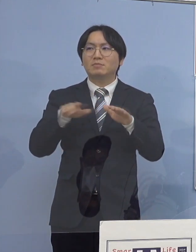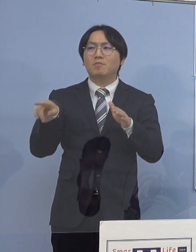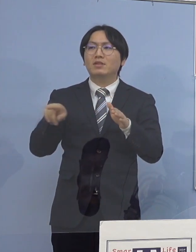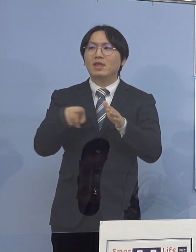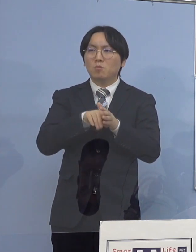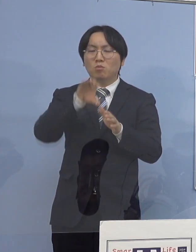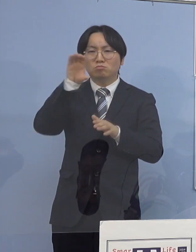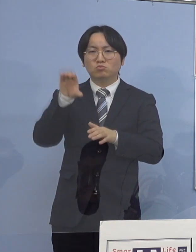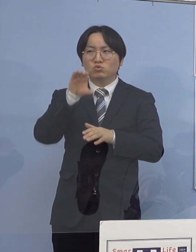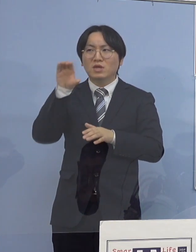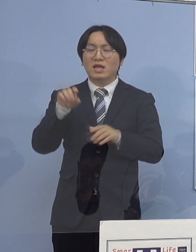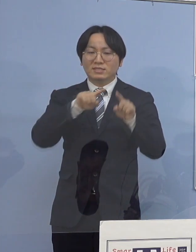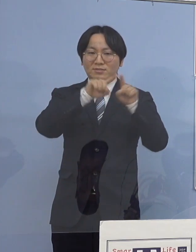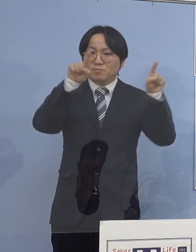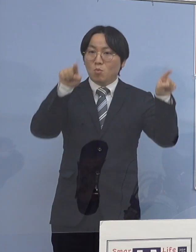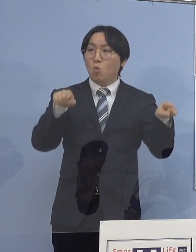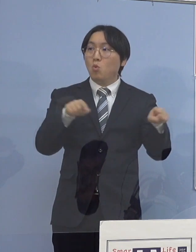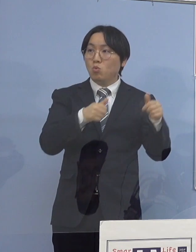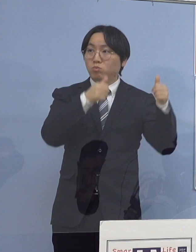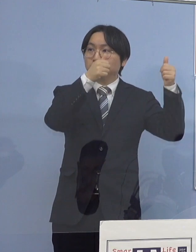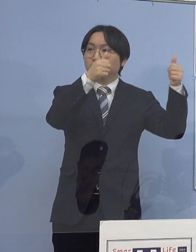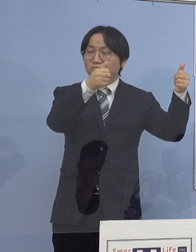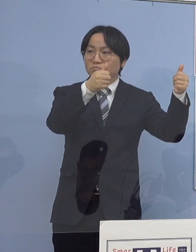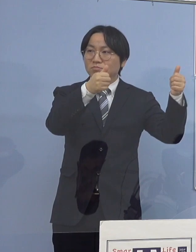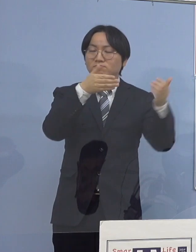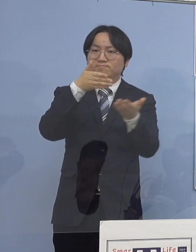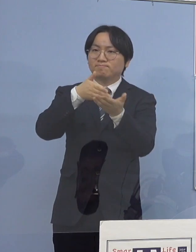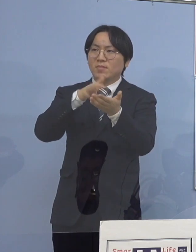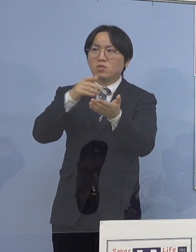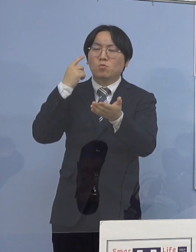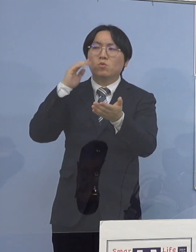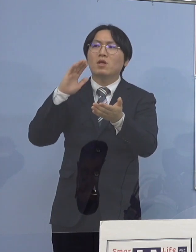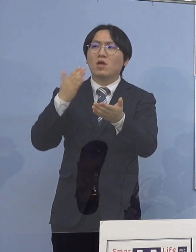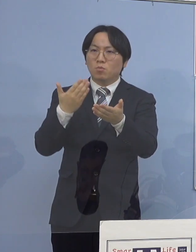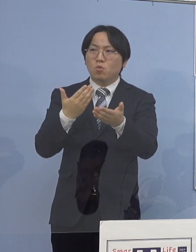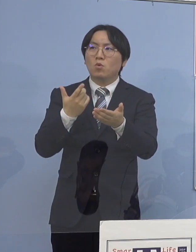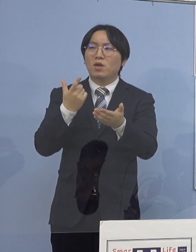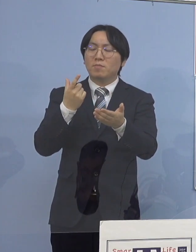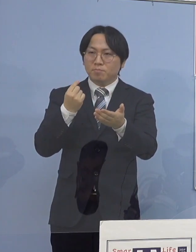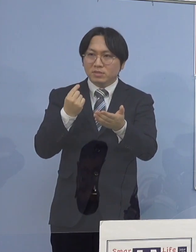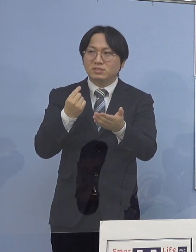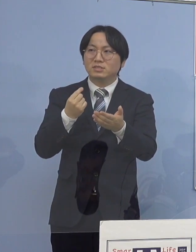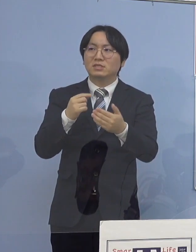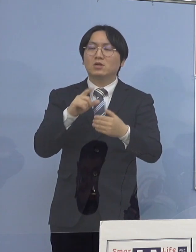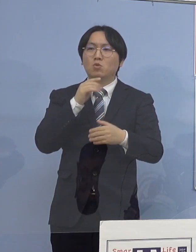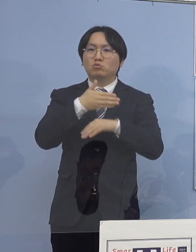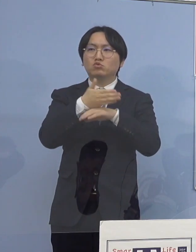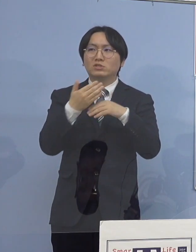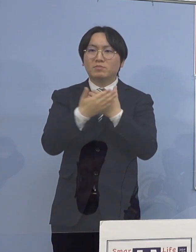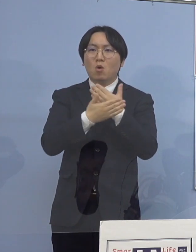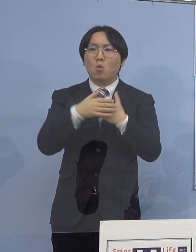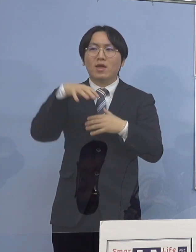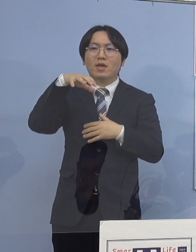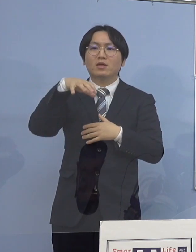同時にやはり徳島保健所の方で しっかりと動画で分かりやすくという形で